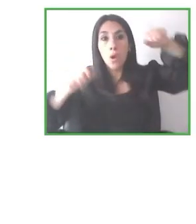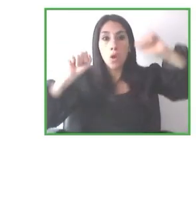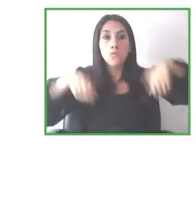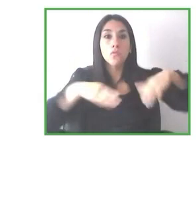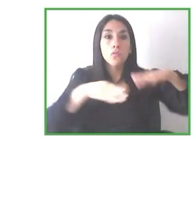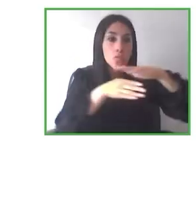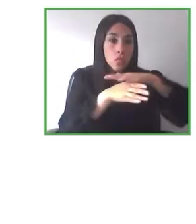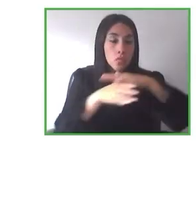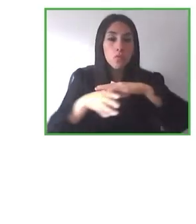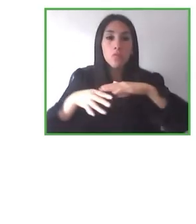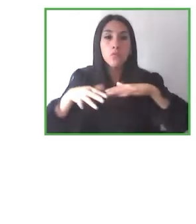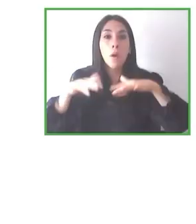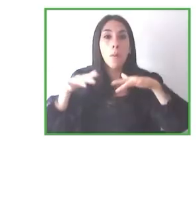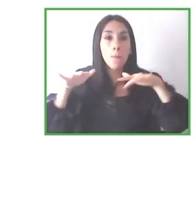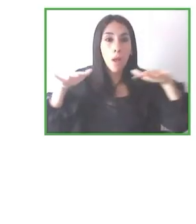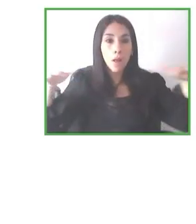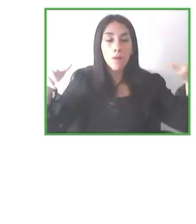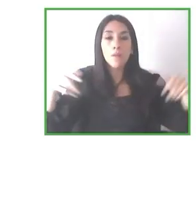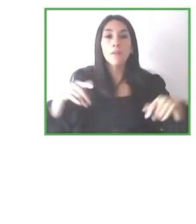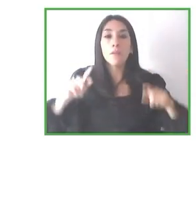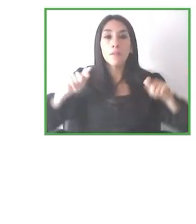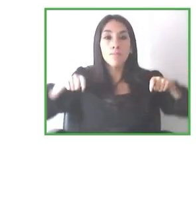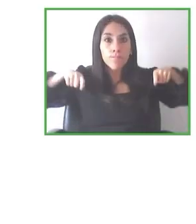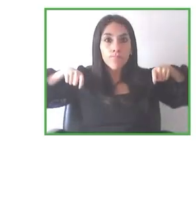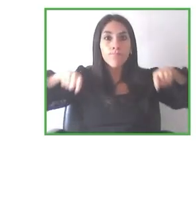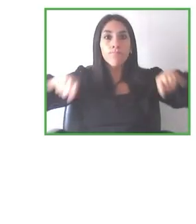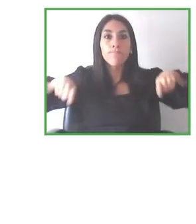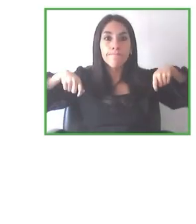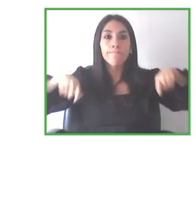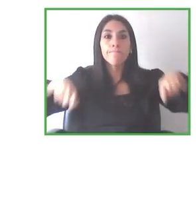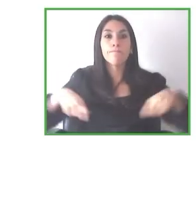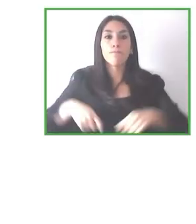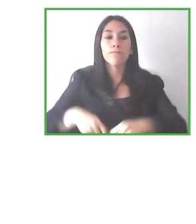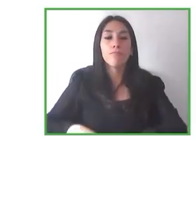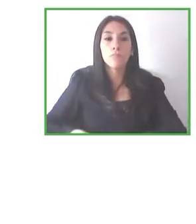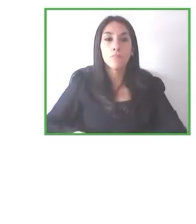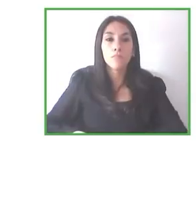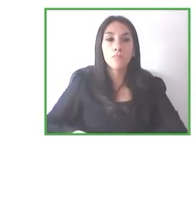proyecto muy global, Globe4all es un proyecto también muy, muy global, y yo creo